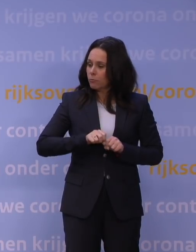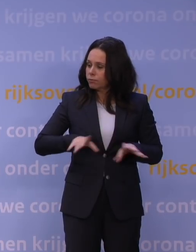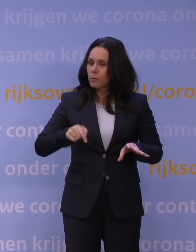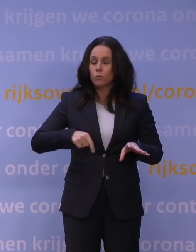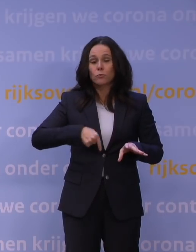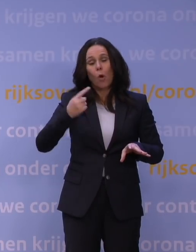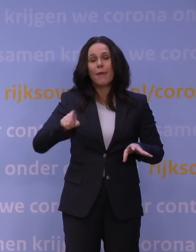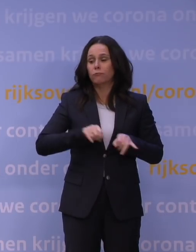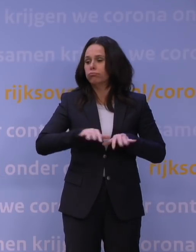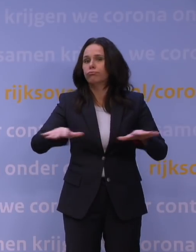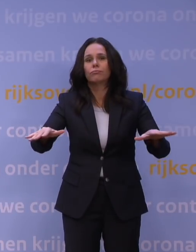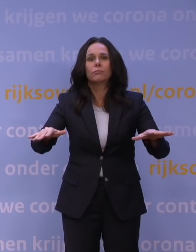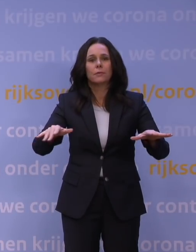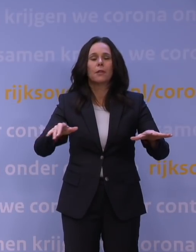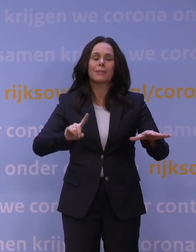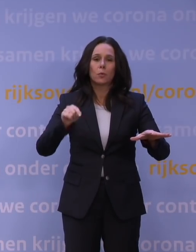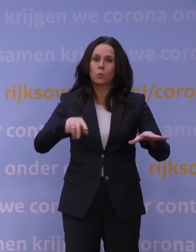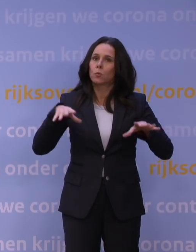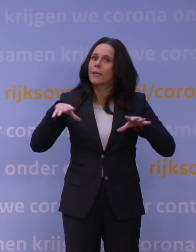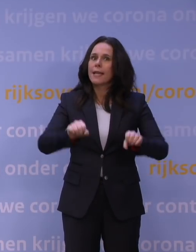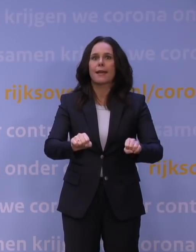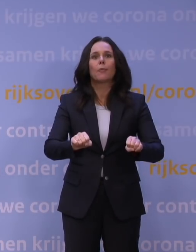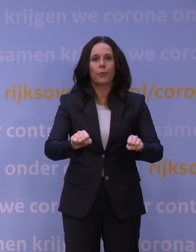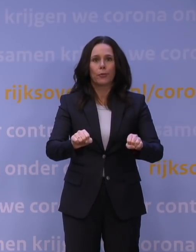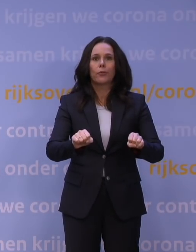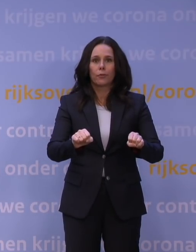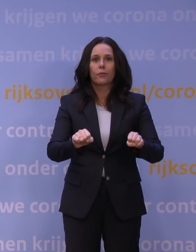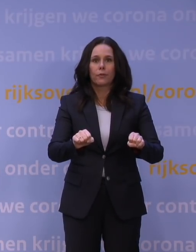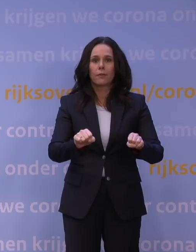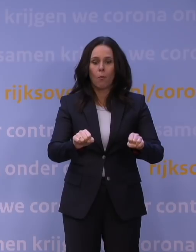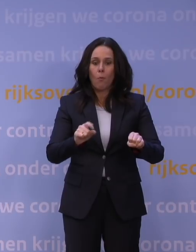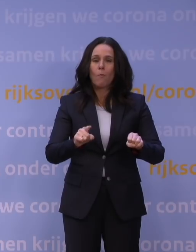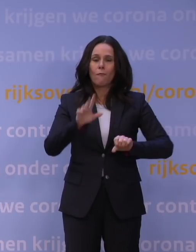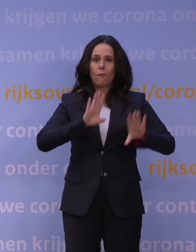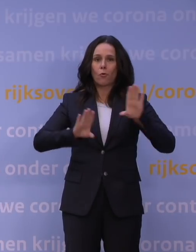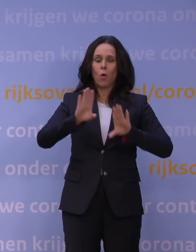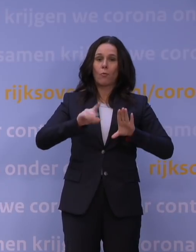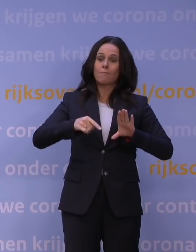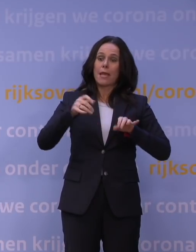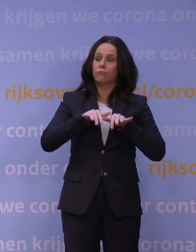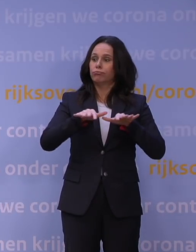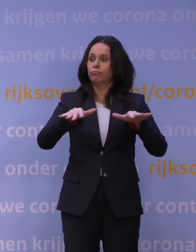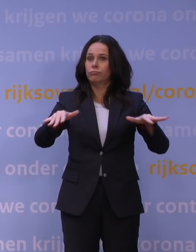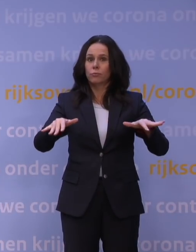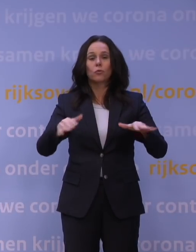Dus moeten we nú ingrijpen om zo veel mogelijk erger te voorkomen. Uit voorzorg.